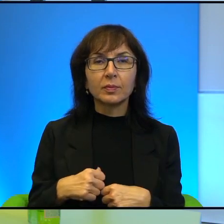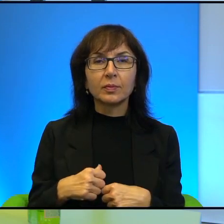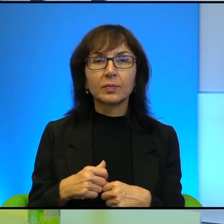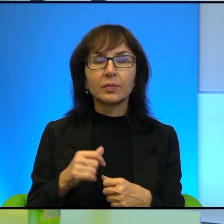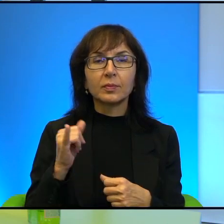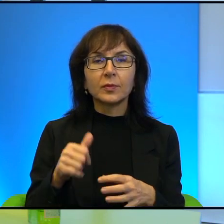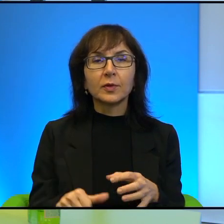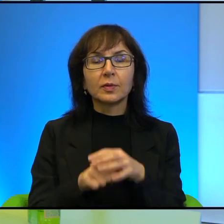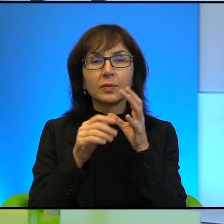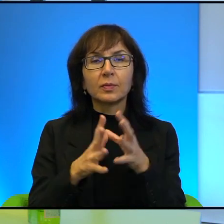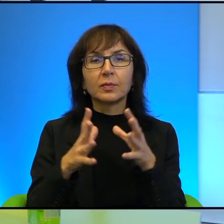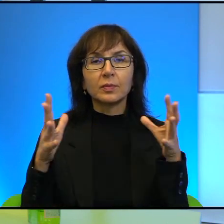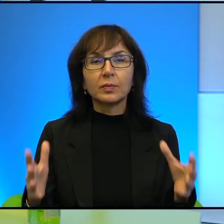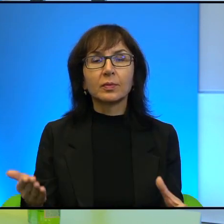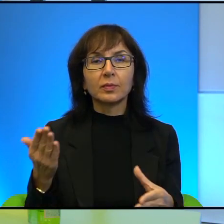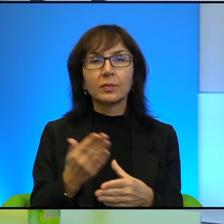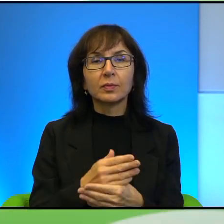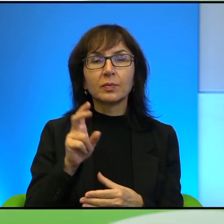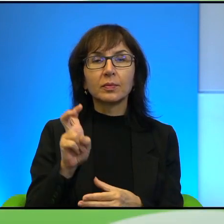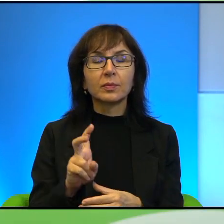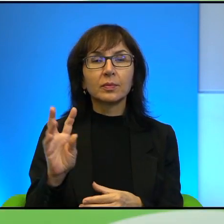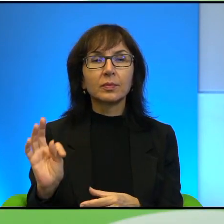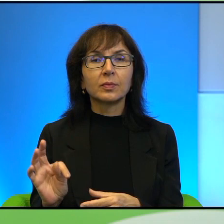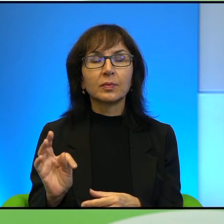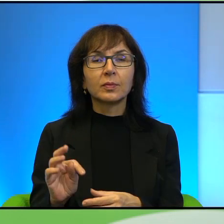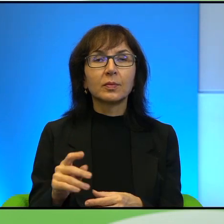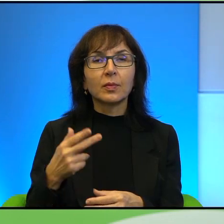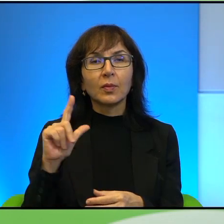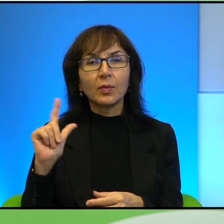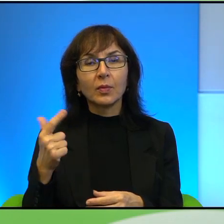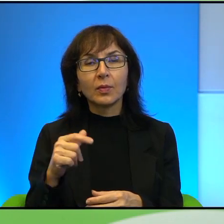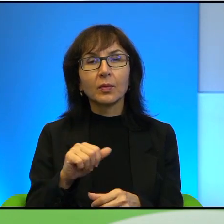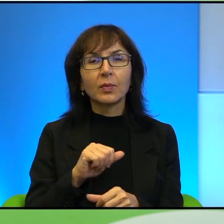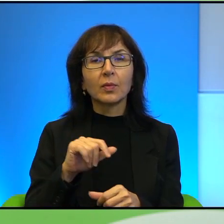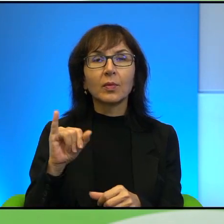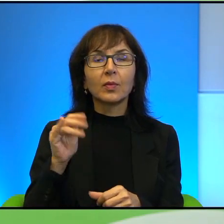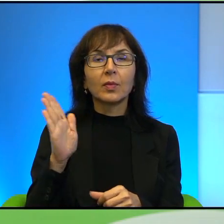jakiejś wielkiej firmy high-tech, a drugi jak szejk i tutaj doszło do